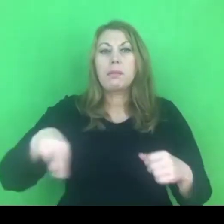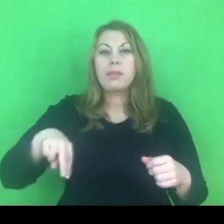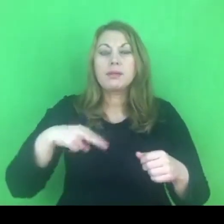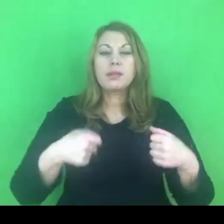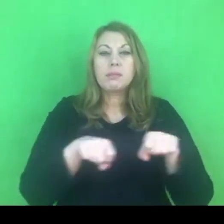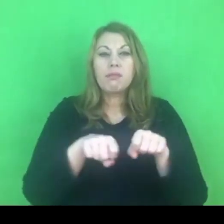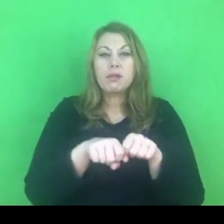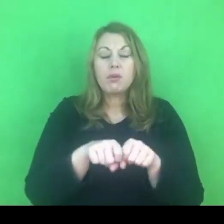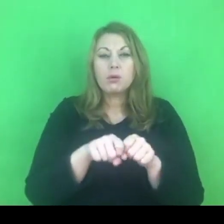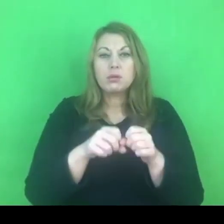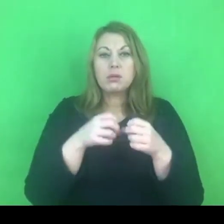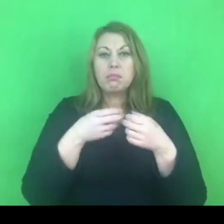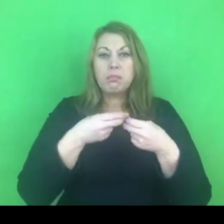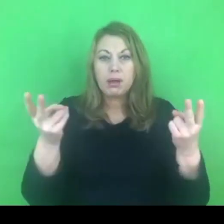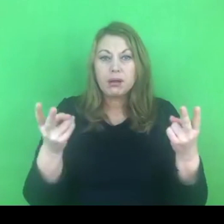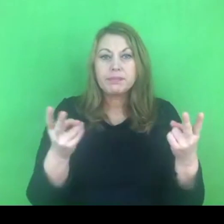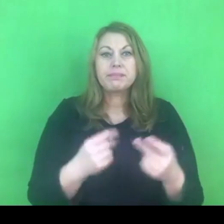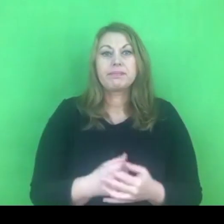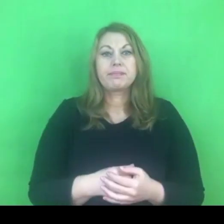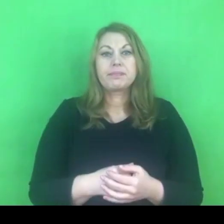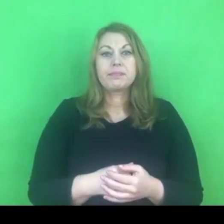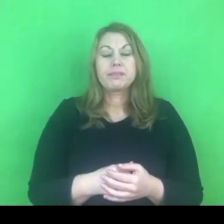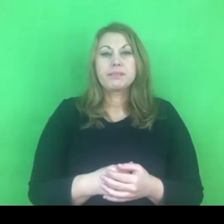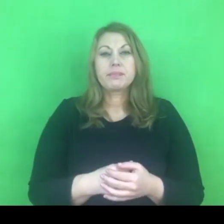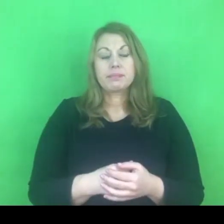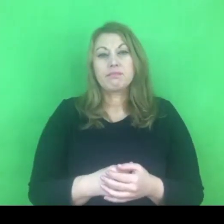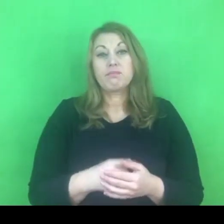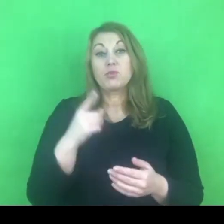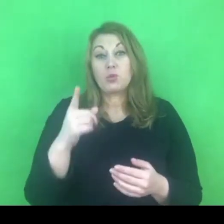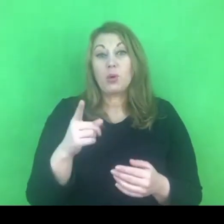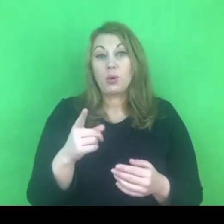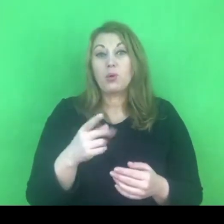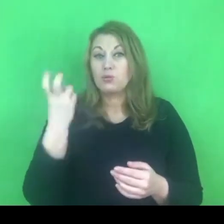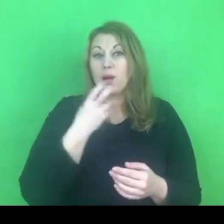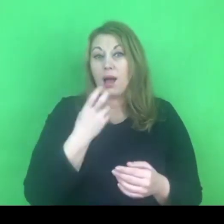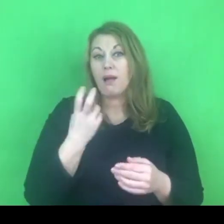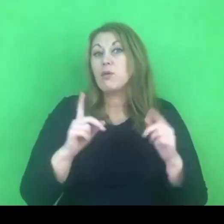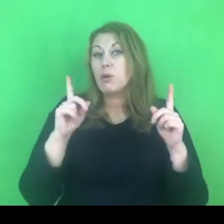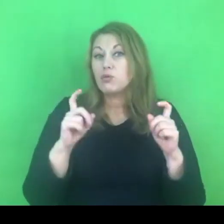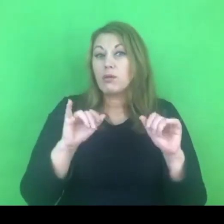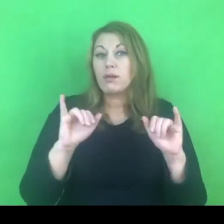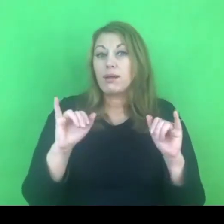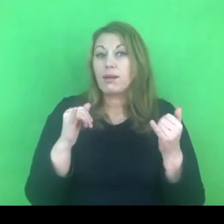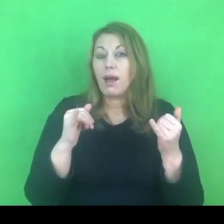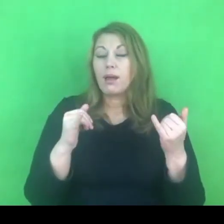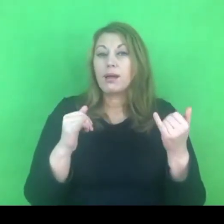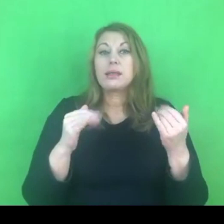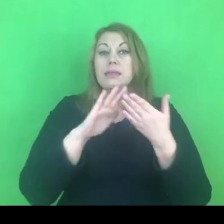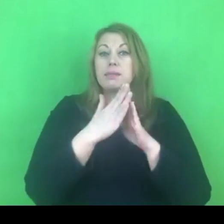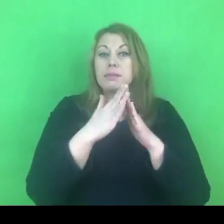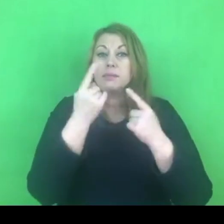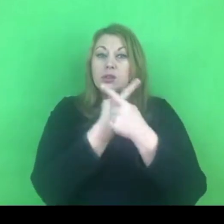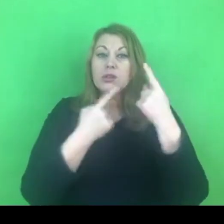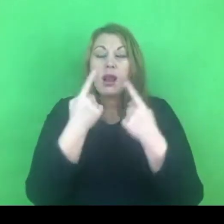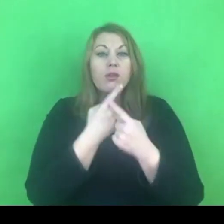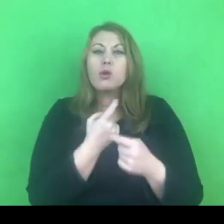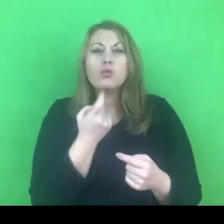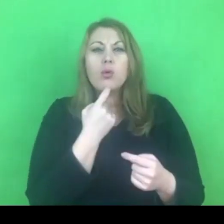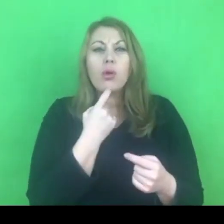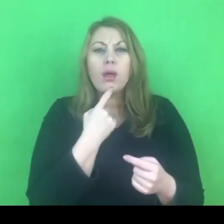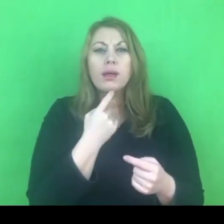Myślę, że jest to dobre wprowadzenie do myślenia czym konwencja nie jest na pewno.